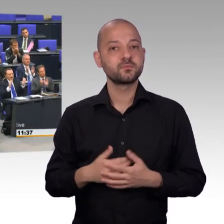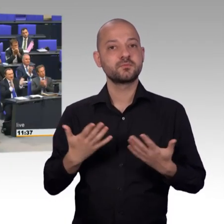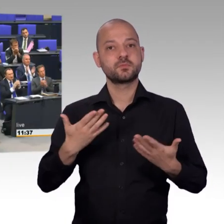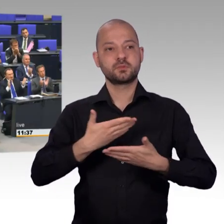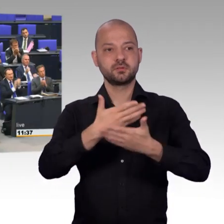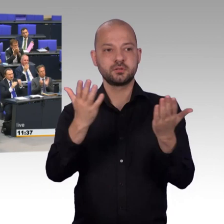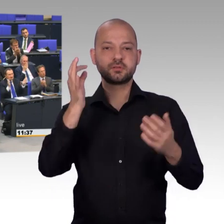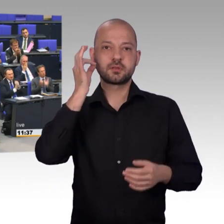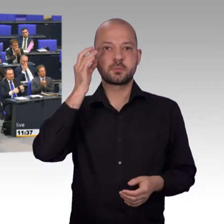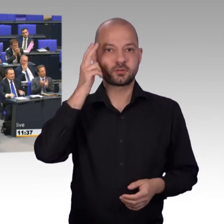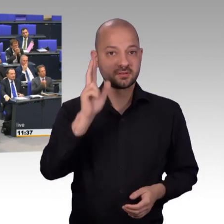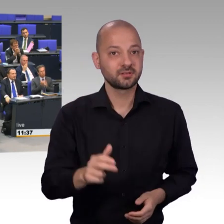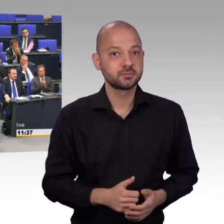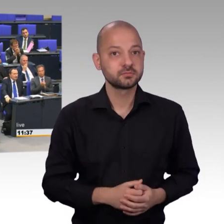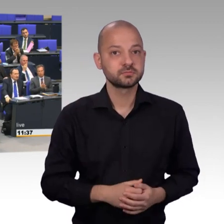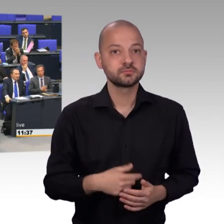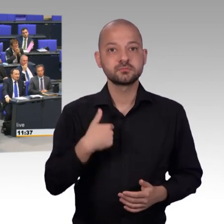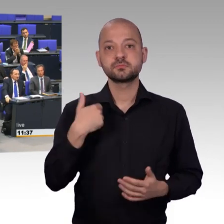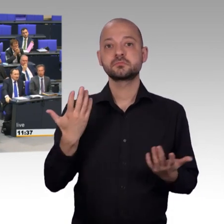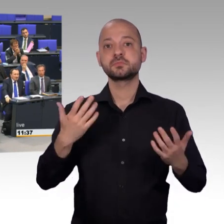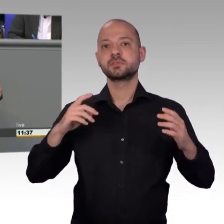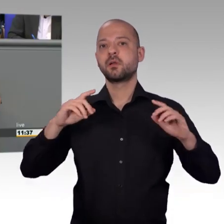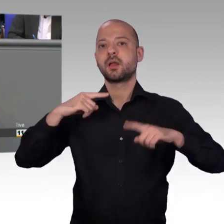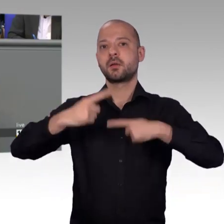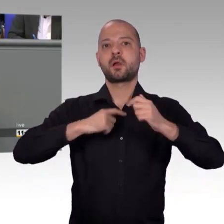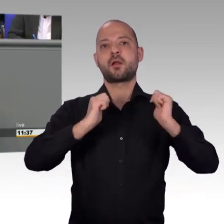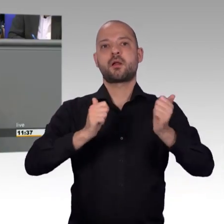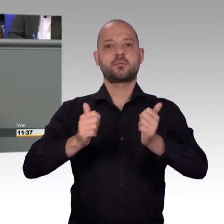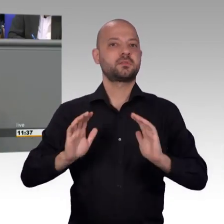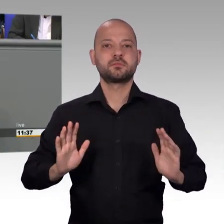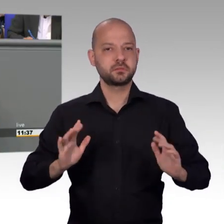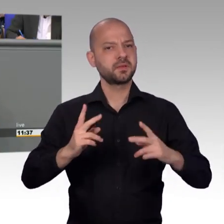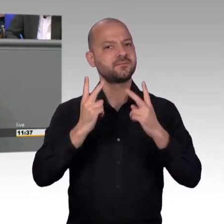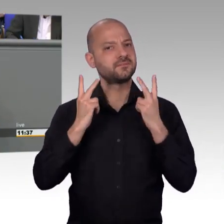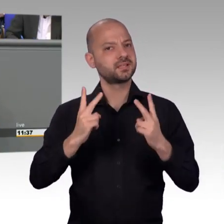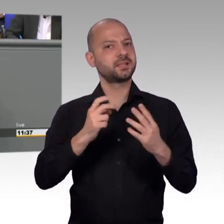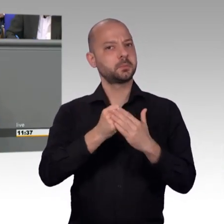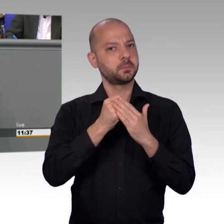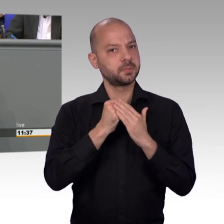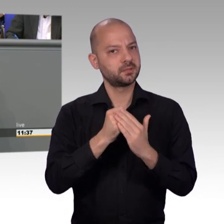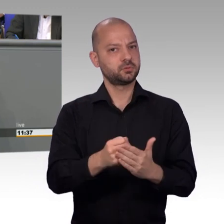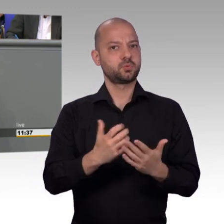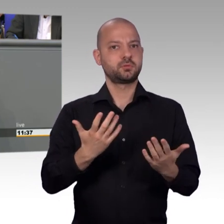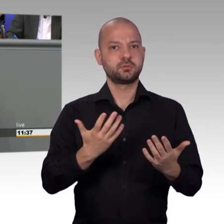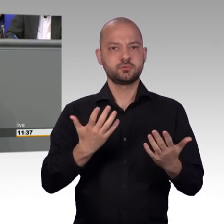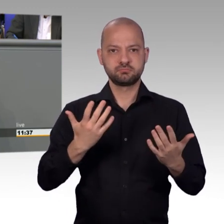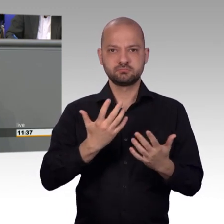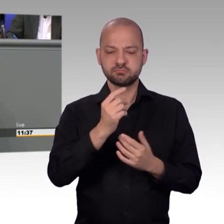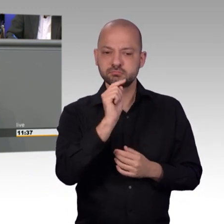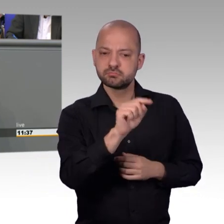Unser Petitionsverfahren, darüber können wir uns freuen, das ist eben auch so erfolgreich, dass sogar politisch motivierte Institutionen dieses Instrument für sich entdeckt haben